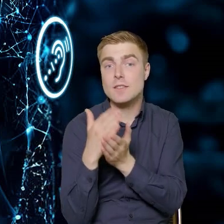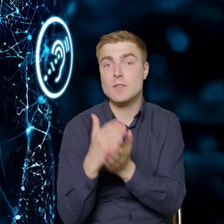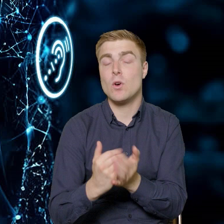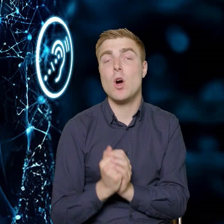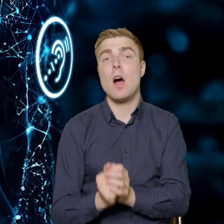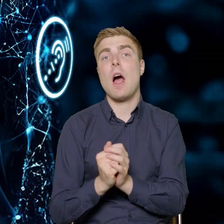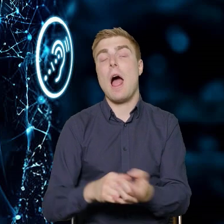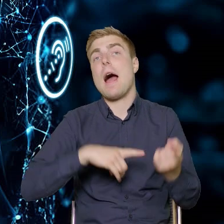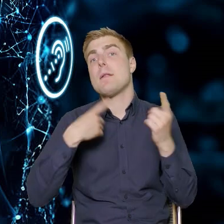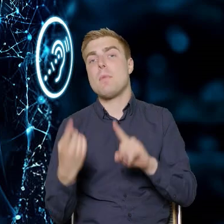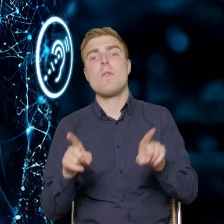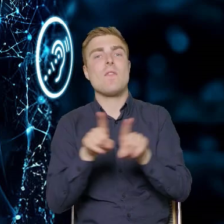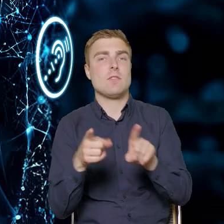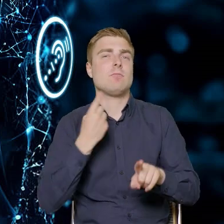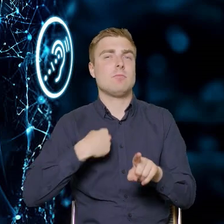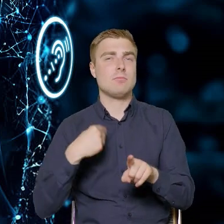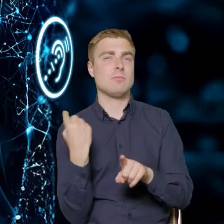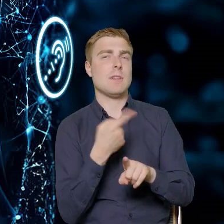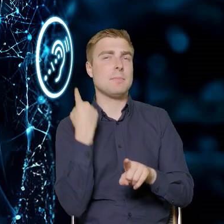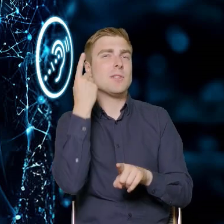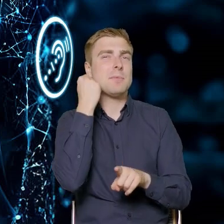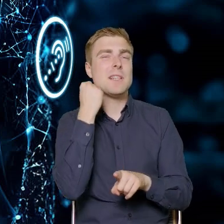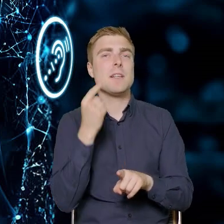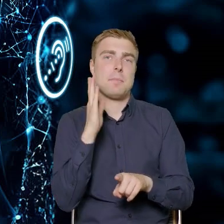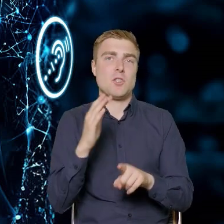bądź też, tutaj zakładamy pewną innowację,